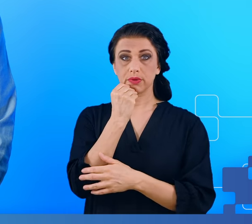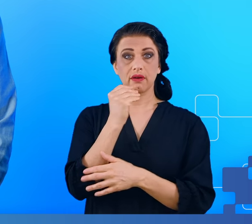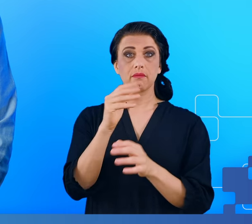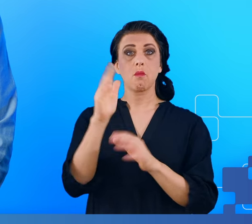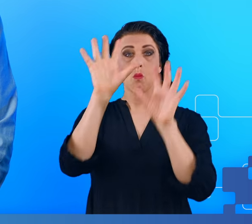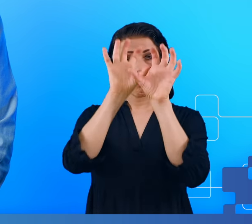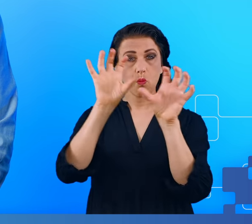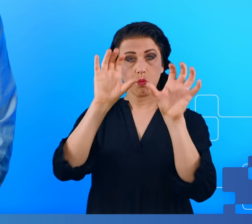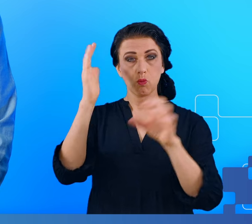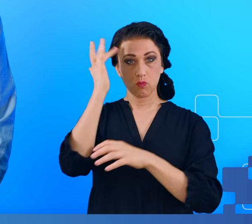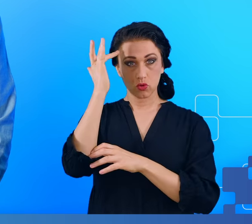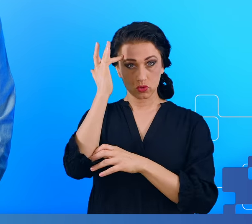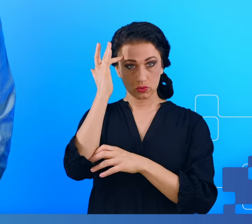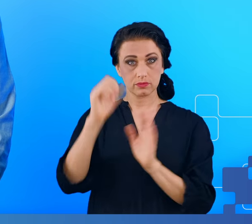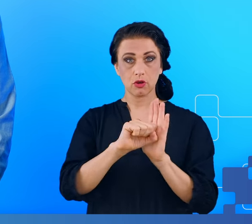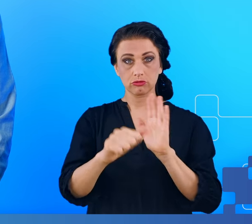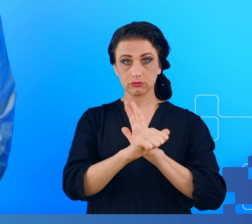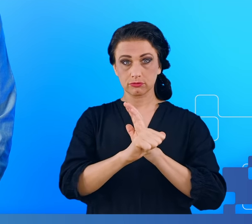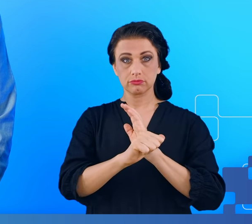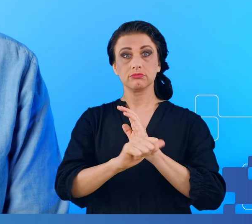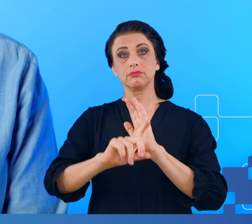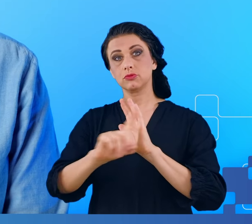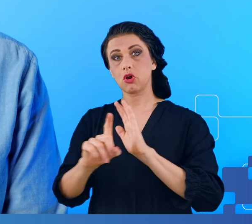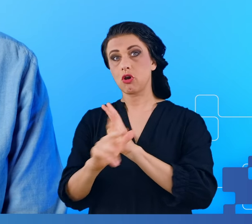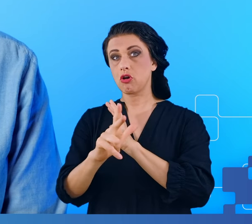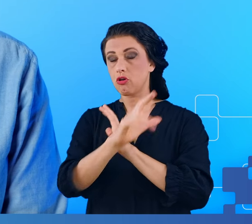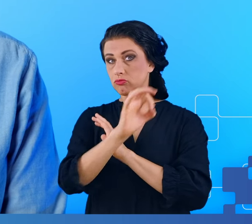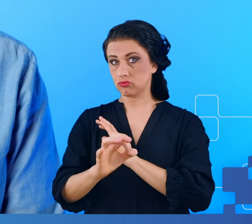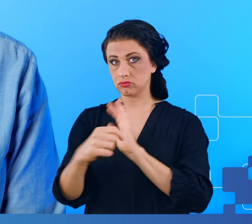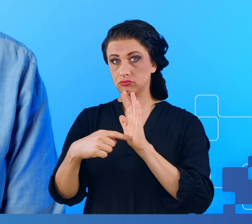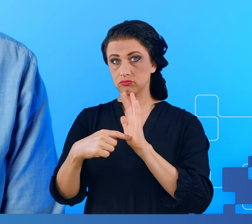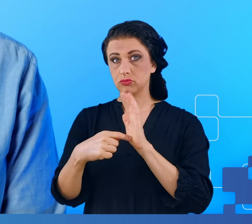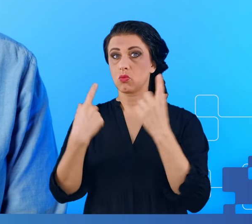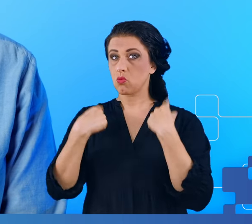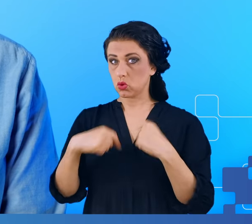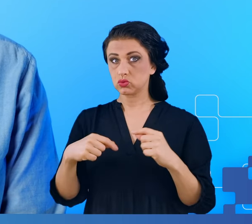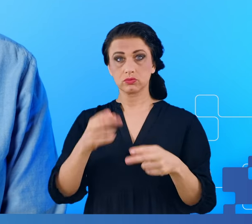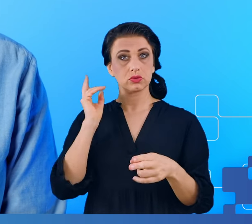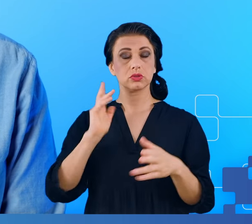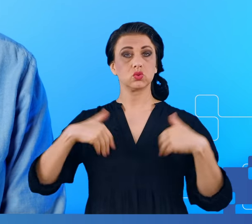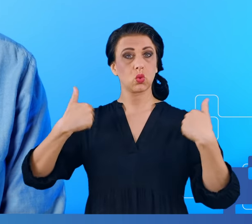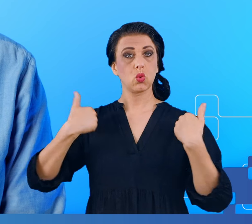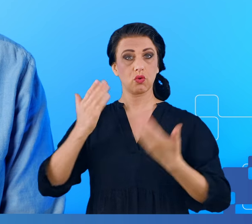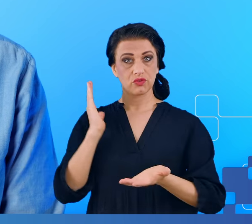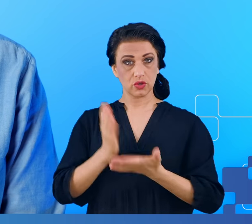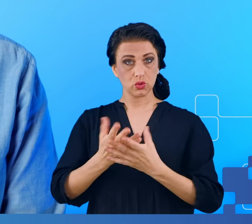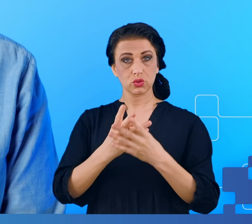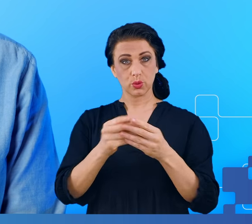dotykały od 60 do 80% ludzi, którzy wyzdrowieli z COVID, chcieliśmy